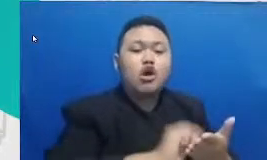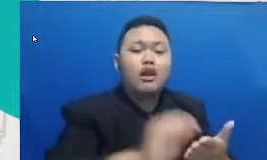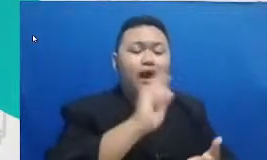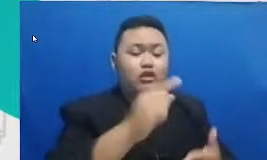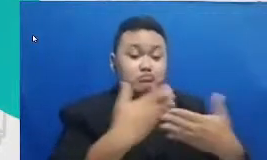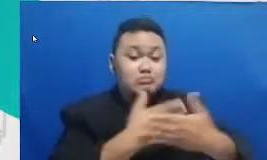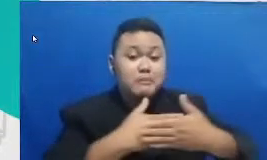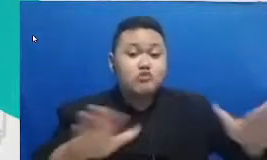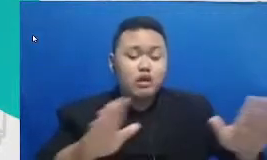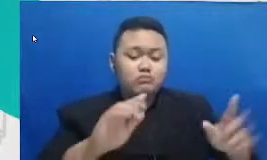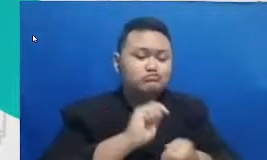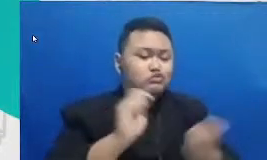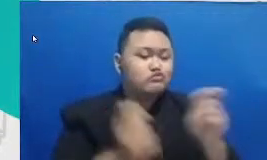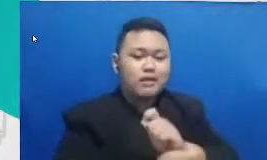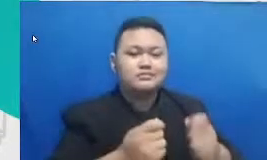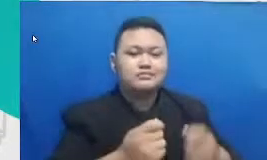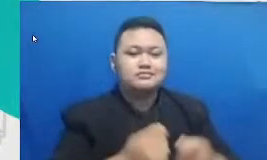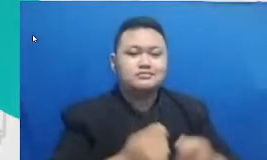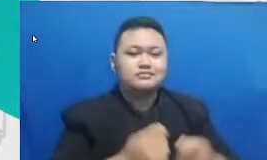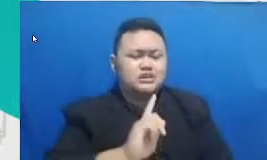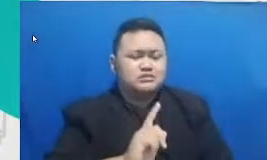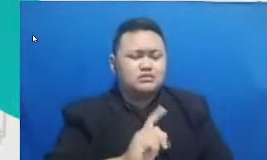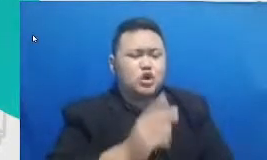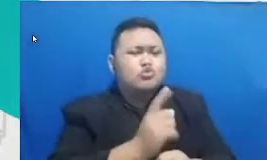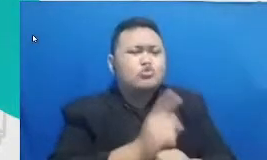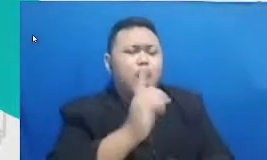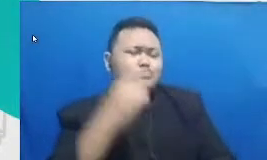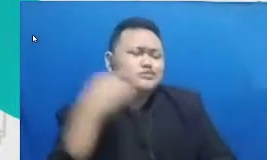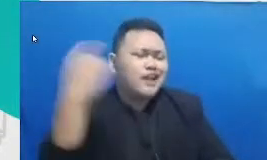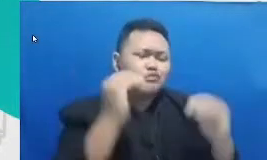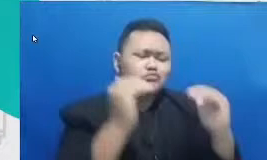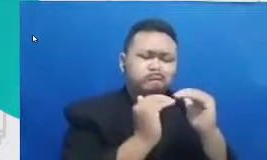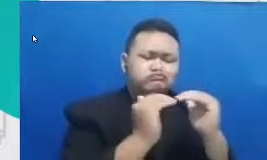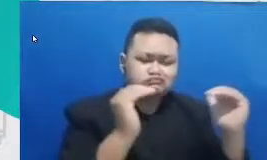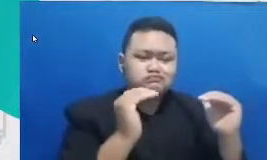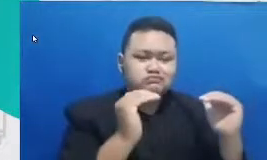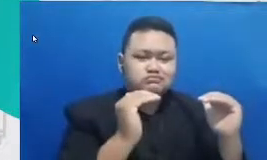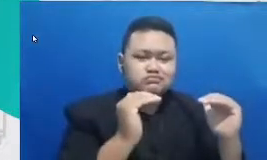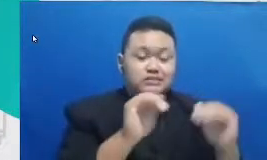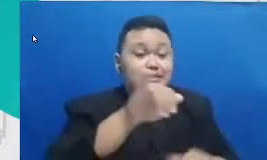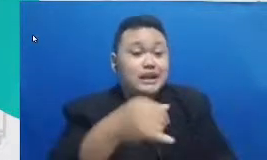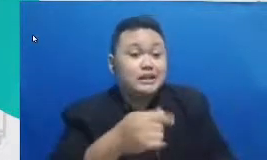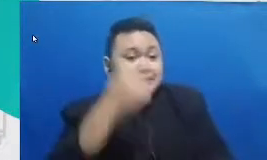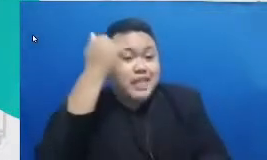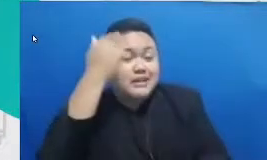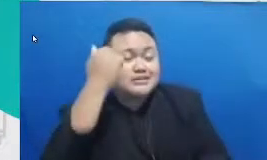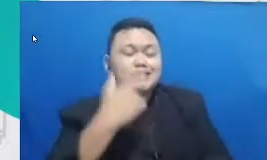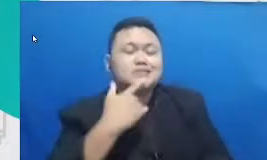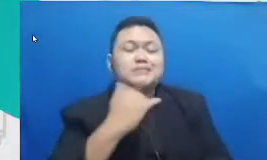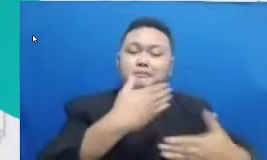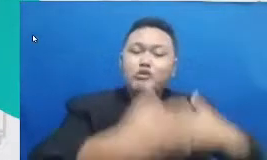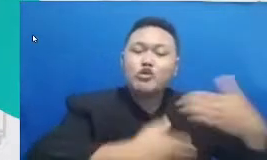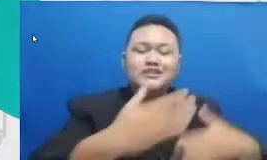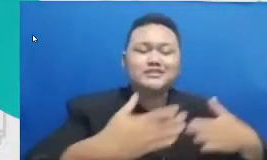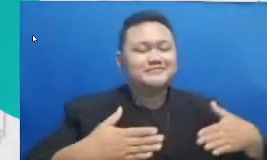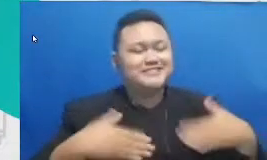segan beradaptasi dengan kebaruan agar belajar menjadi proses yang menyenangkan agar kreativitas